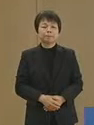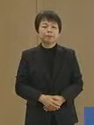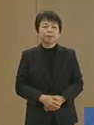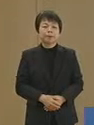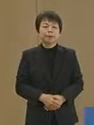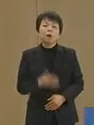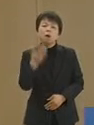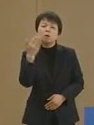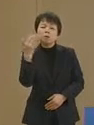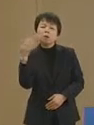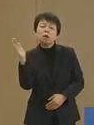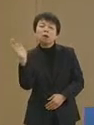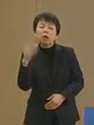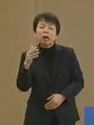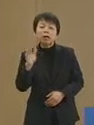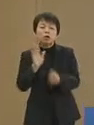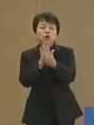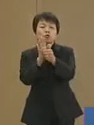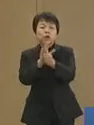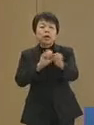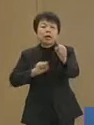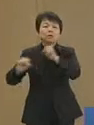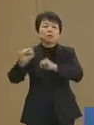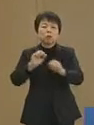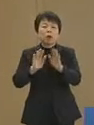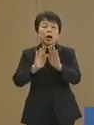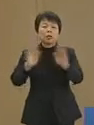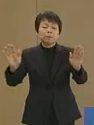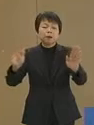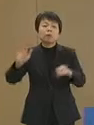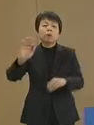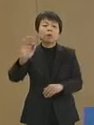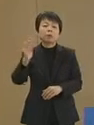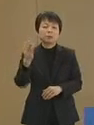すでに救援活動は 始まっておりますが